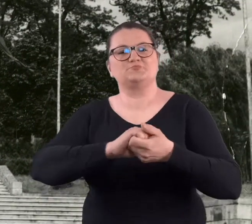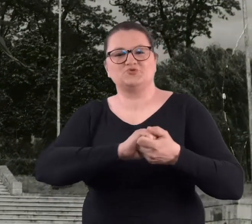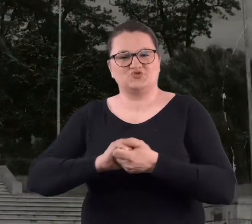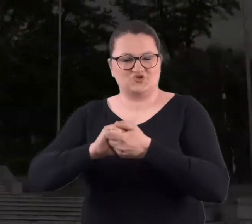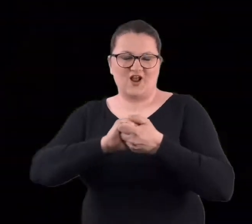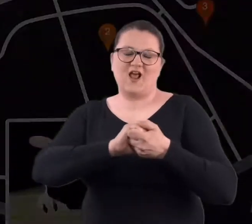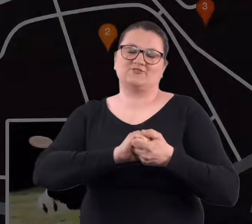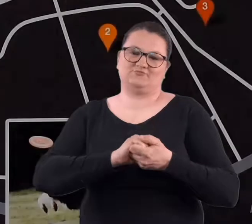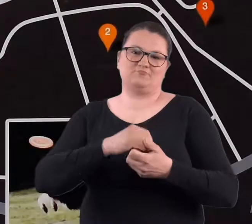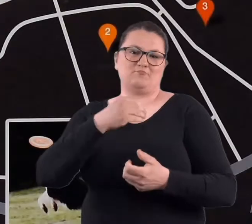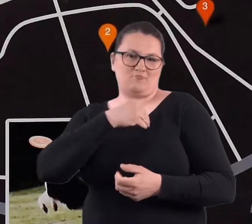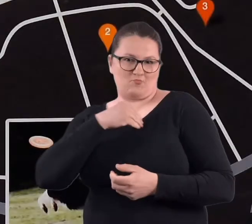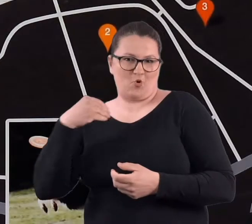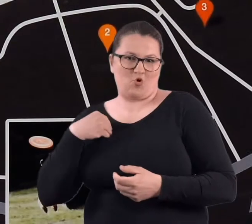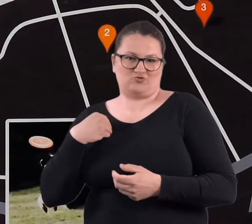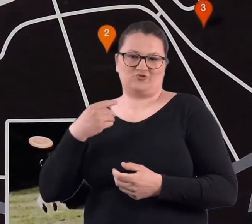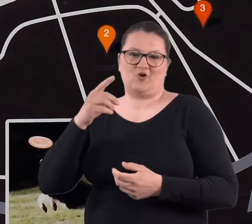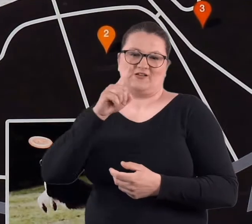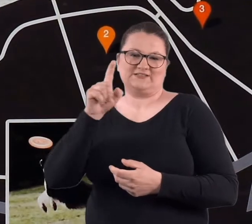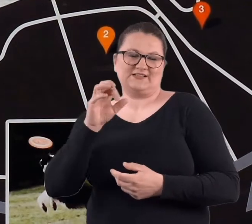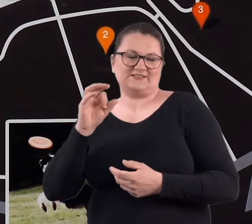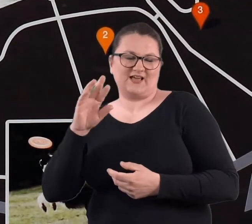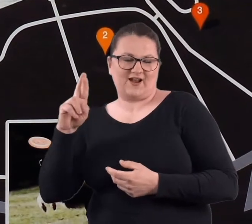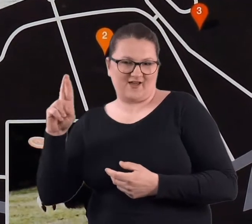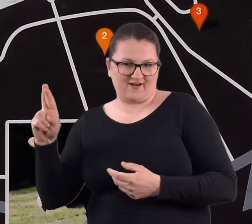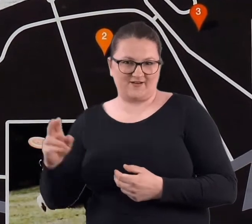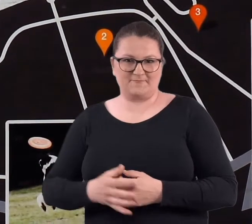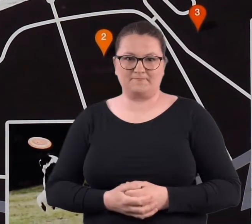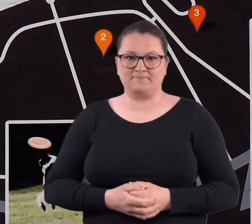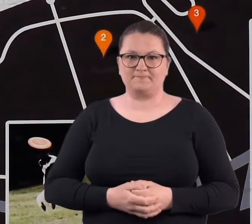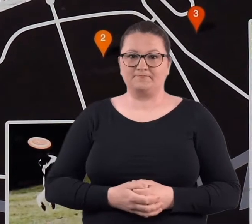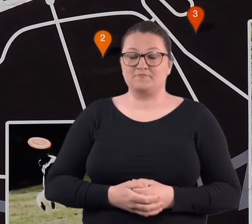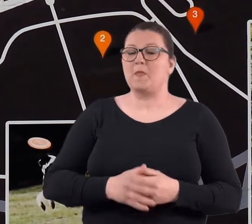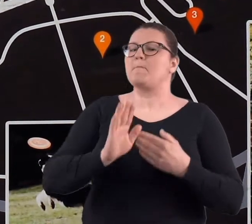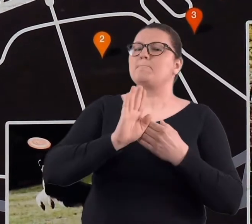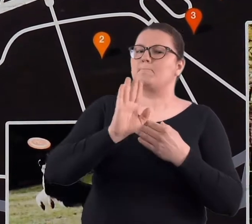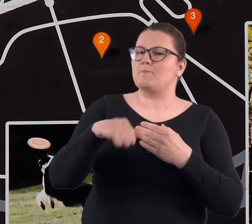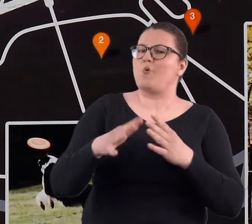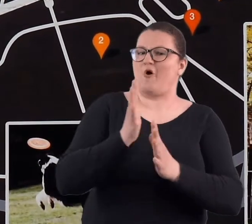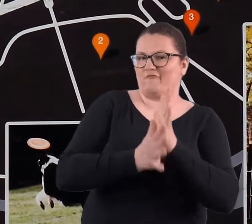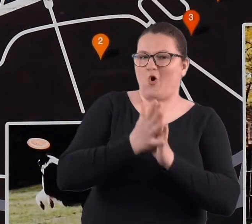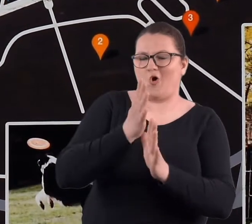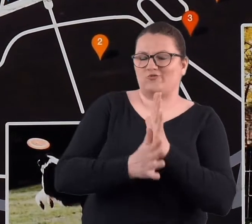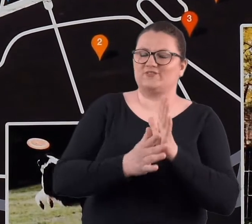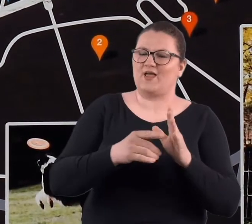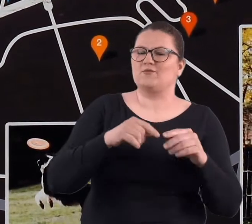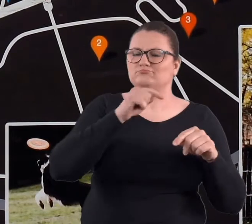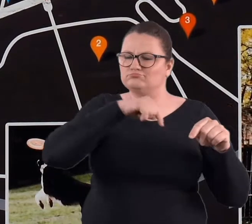Po wojnie coś trzeba było z tym fortem zrobić i z pozostałymi fortami,